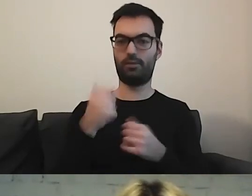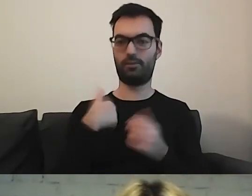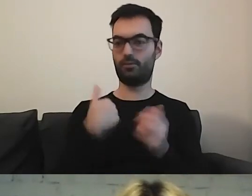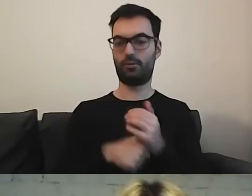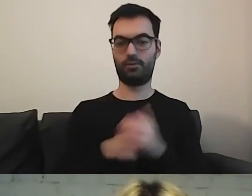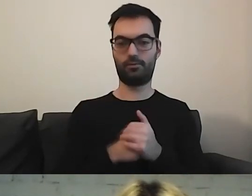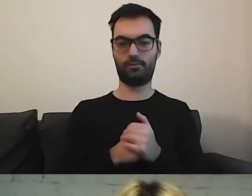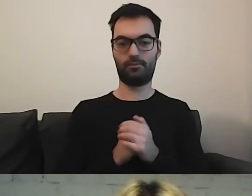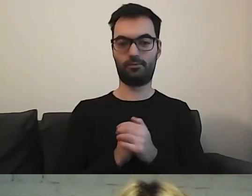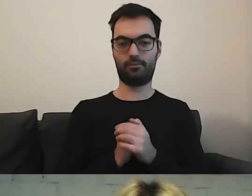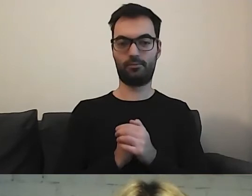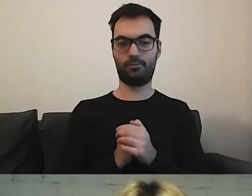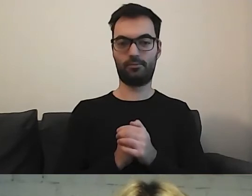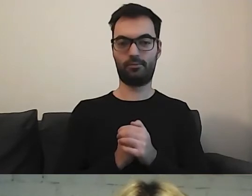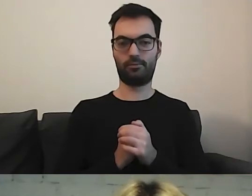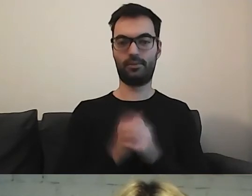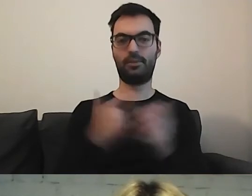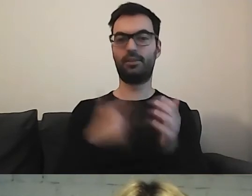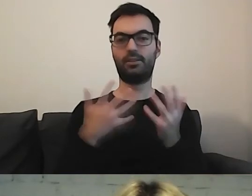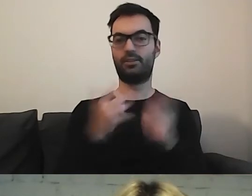Zobaczymy, kto na czacie wskaże, gdzie jest informacja.